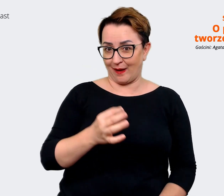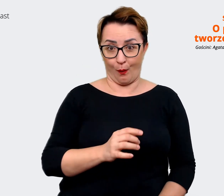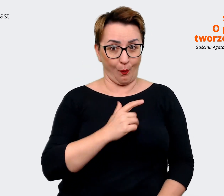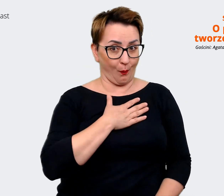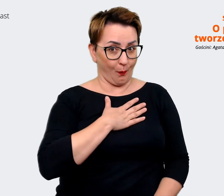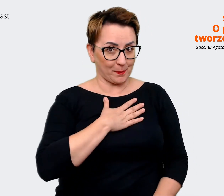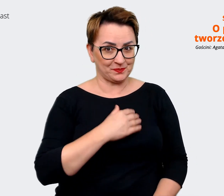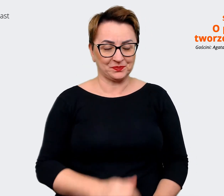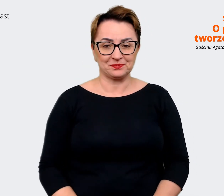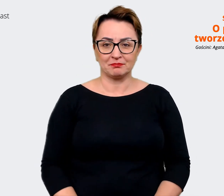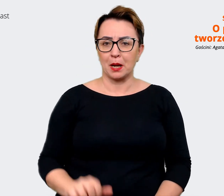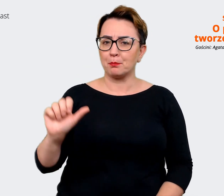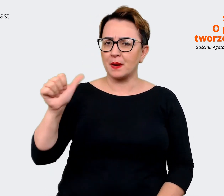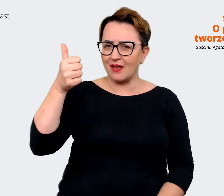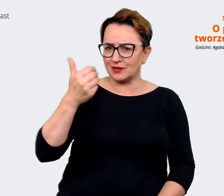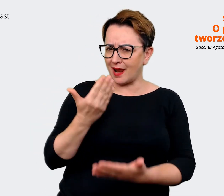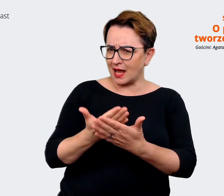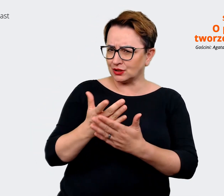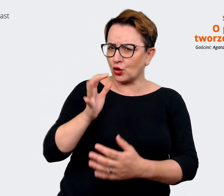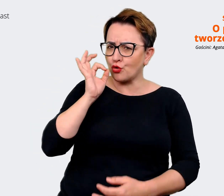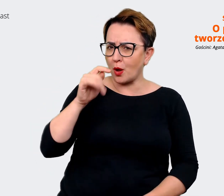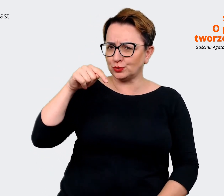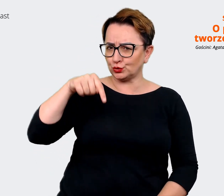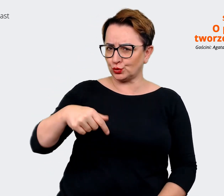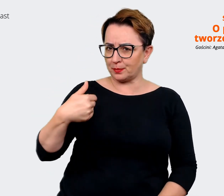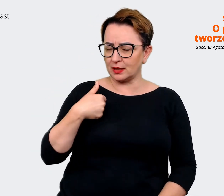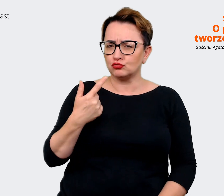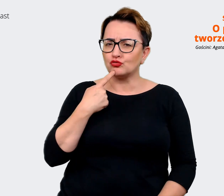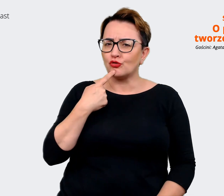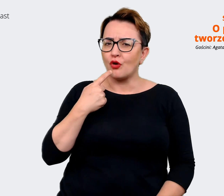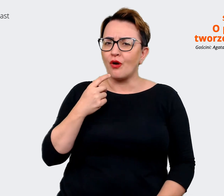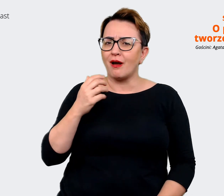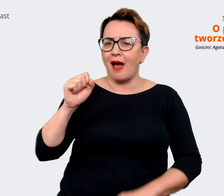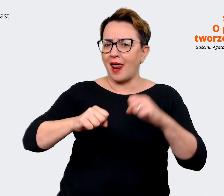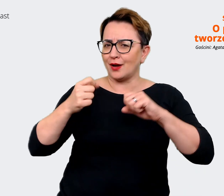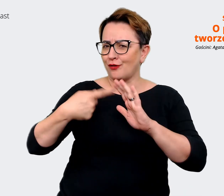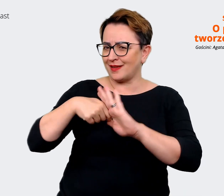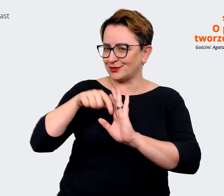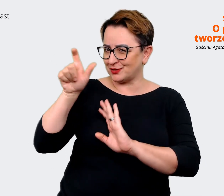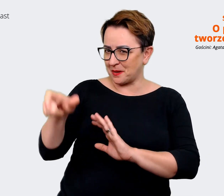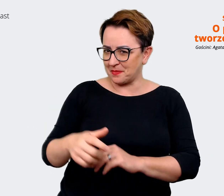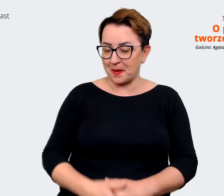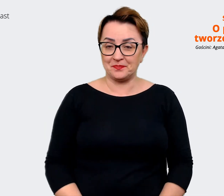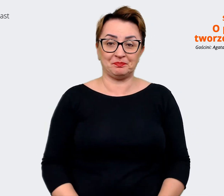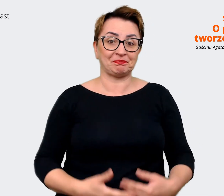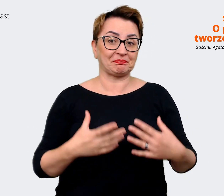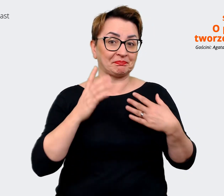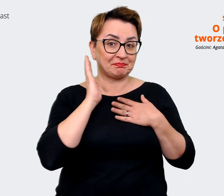tu być? Czym jest dla Ciebie Allegro? Agata: Powiem Ci, że jest tak wiele